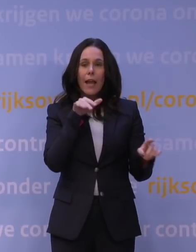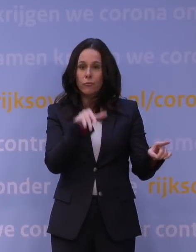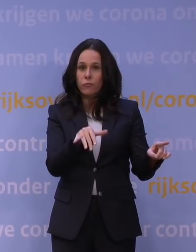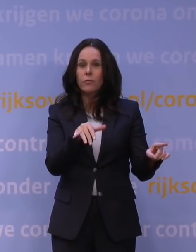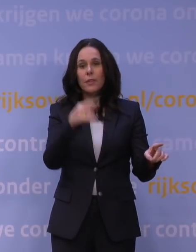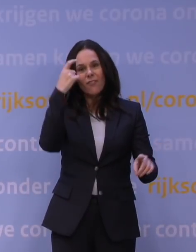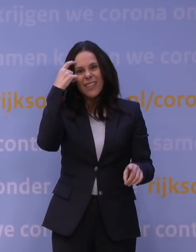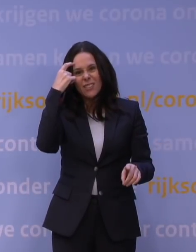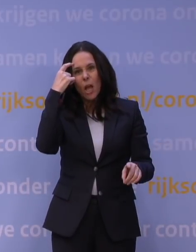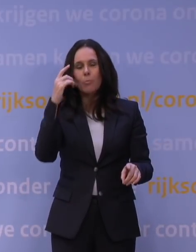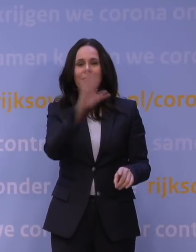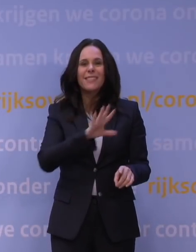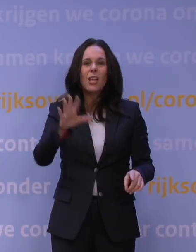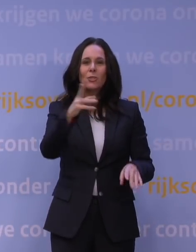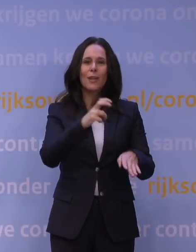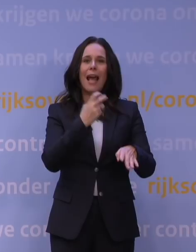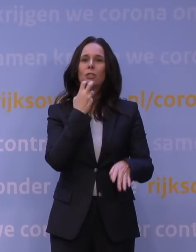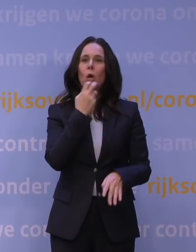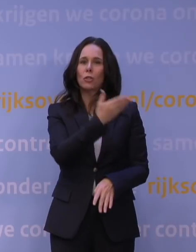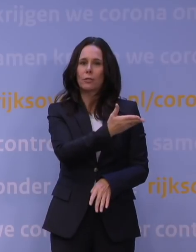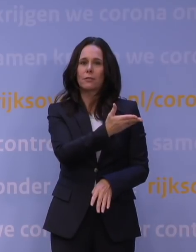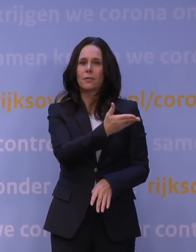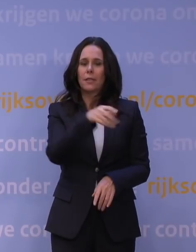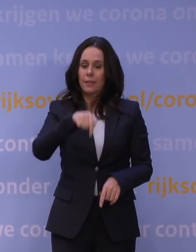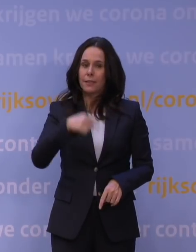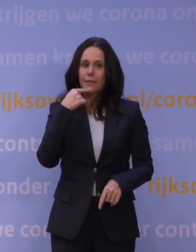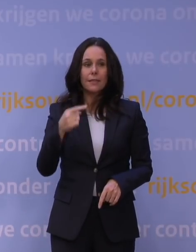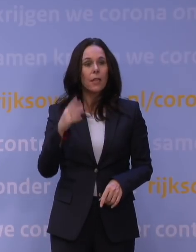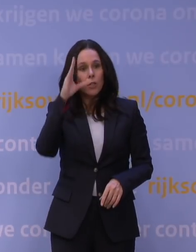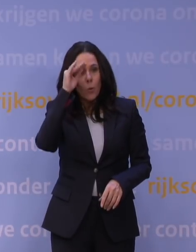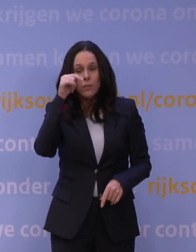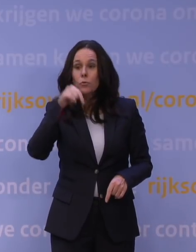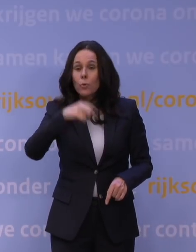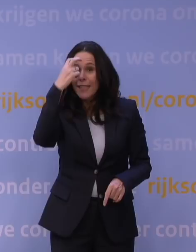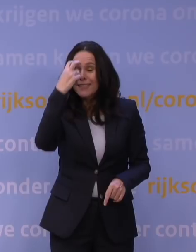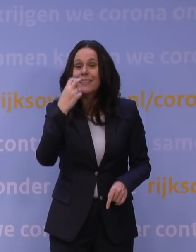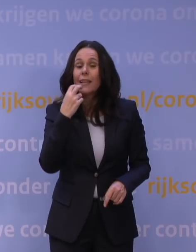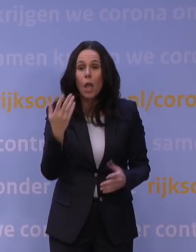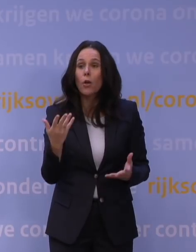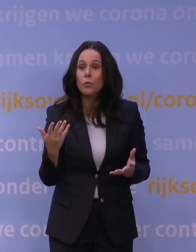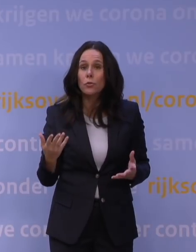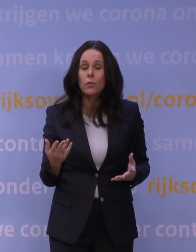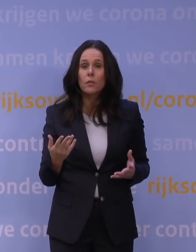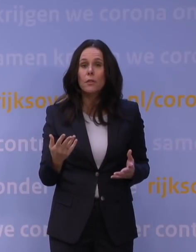de wetenschap, de nationale dokter, dat hij hier staat en zegt: Jongens, luister, er is echt iets serieus aan de hand. En ik merk de afgelopen dagen in mijn omgeving